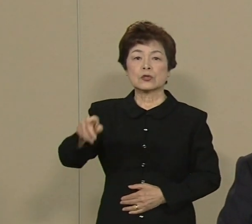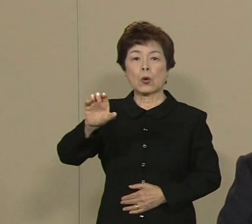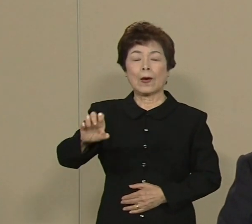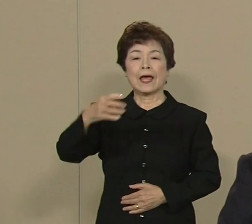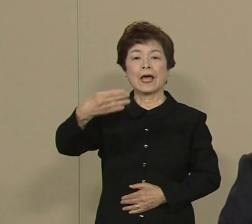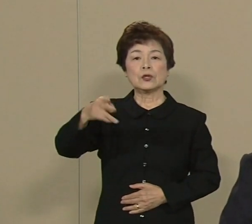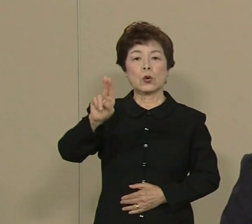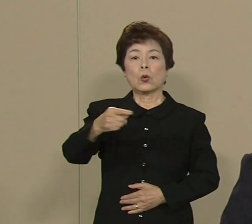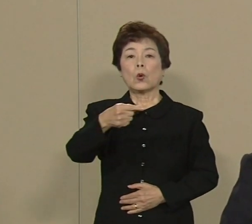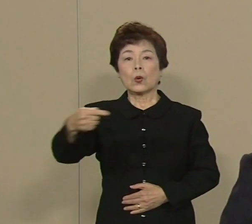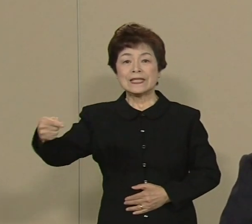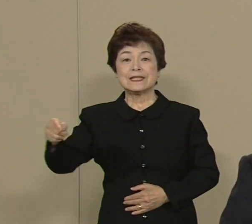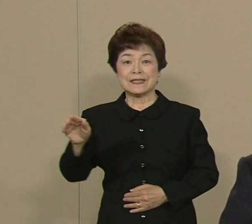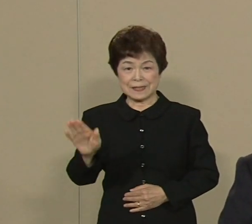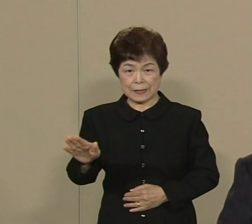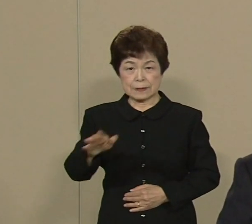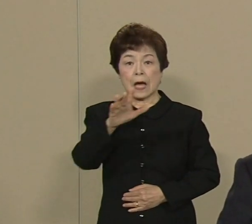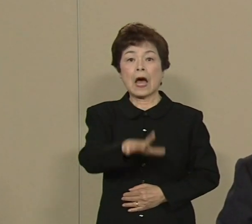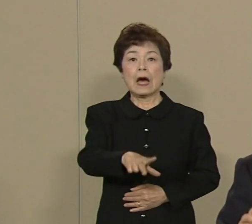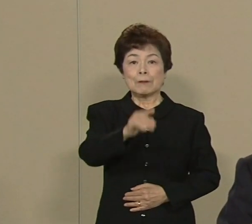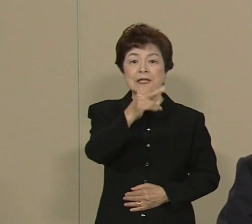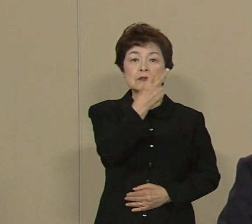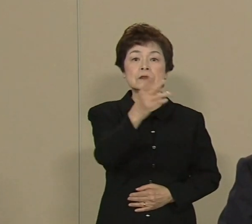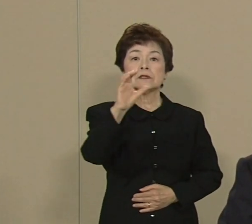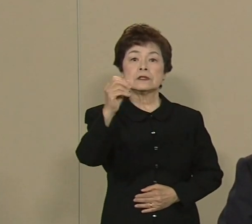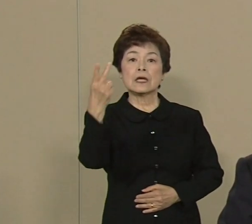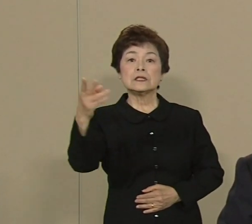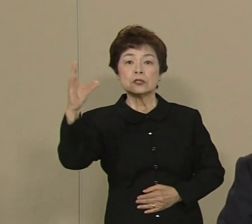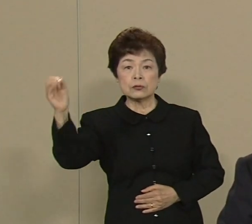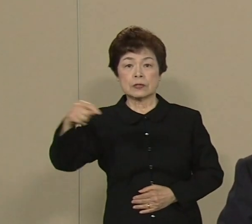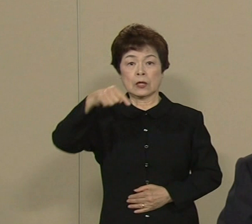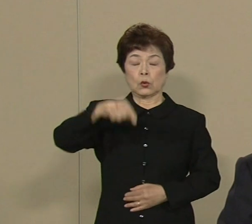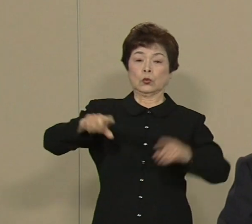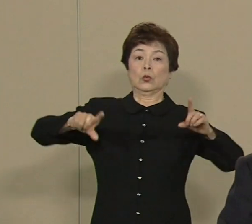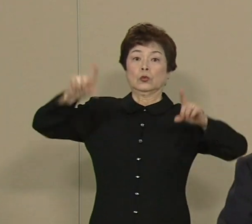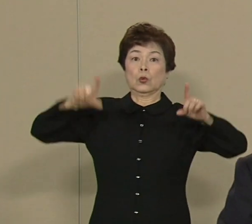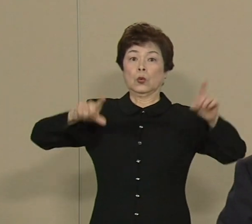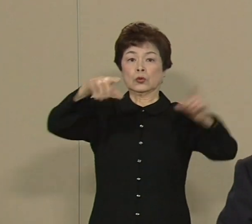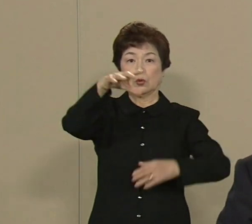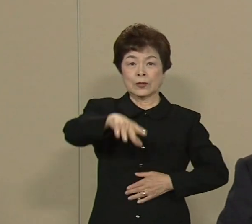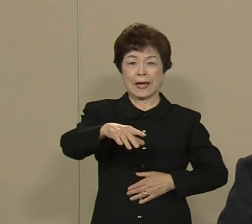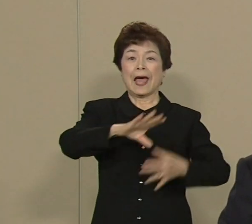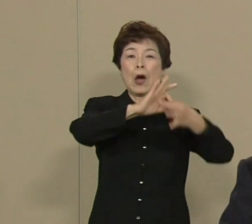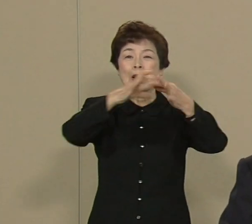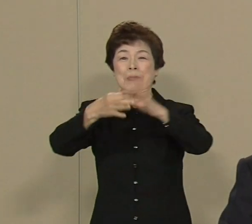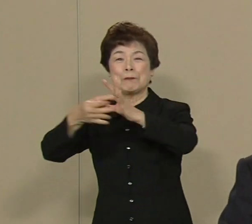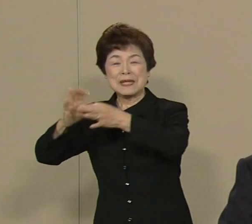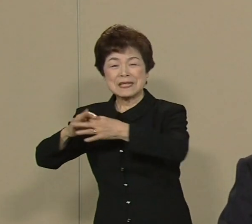まず 2020年にこの東京で オリンピック パラリンピックが 開かれる